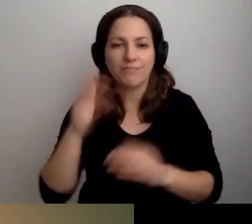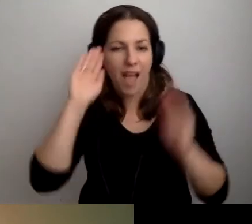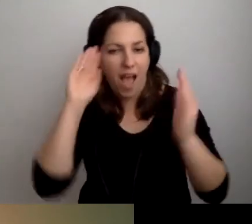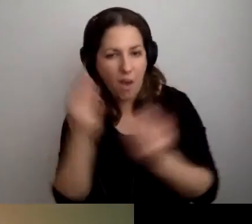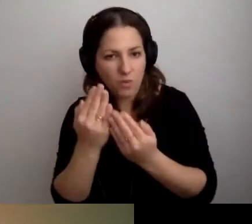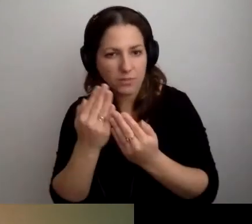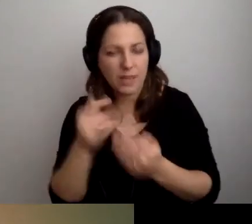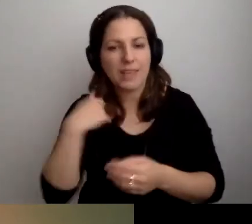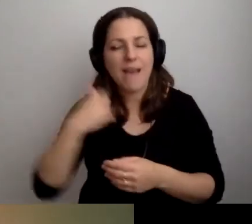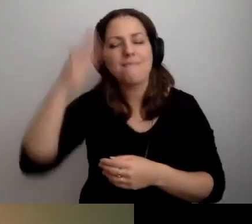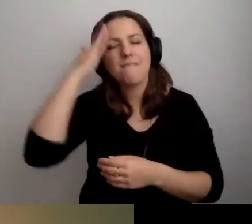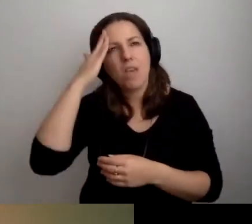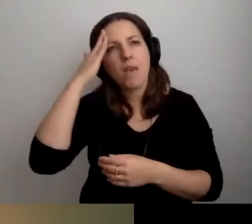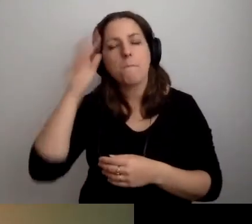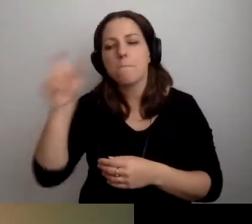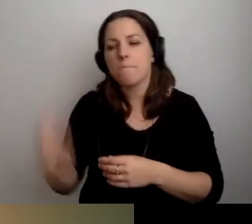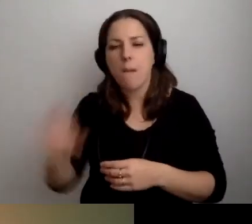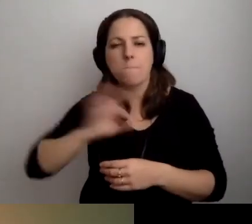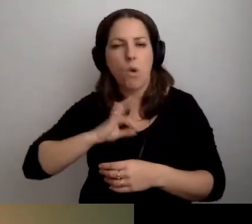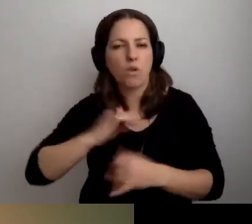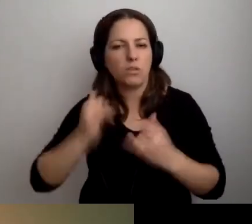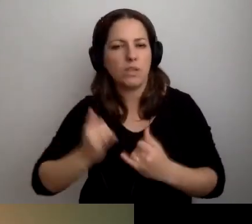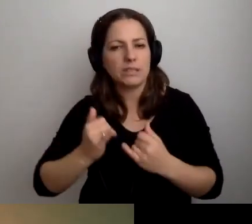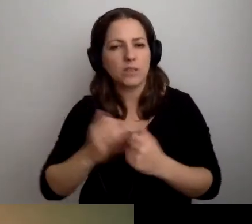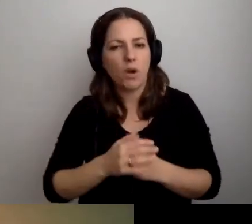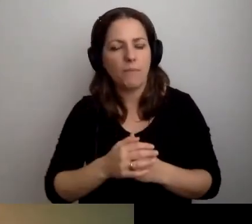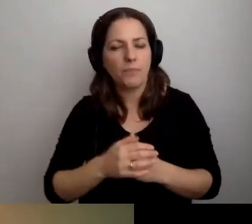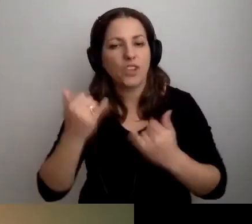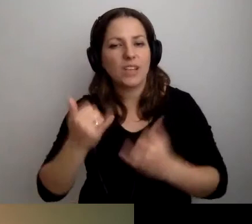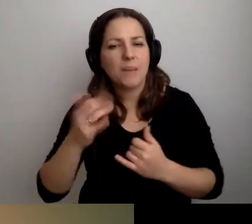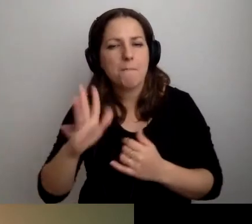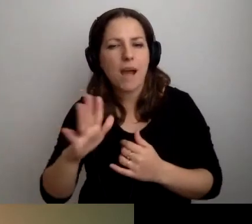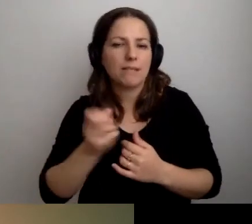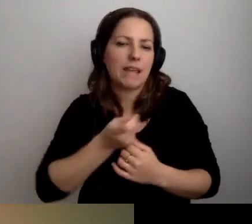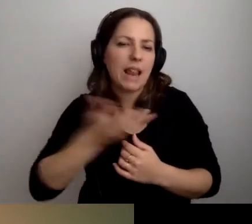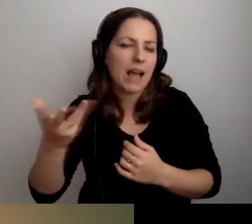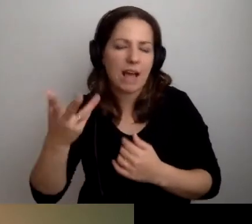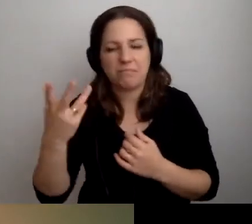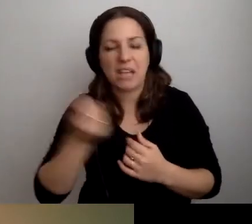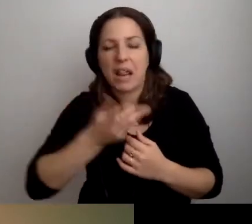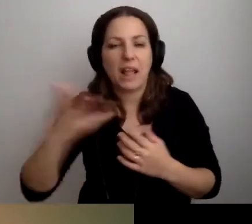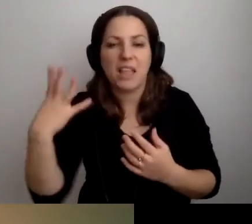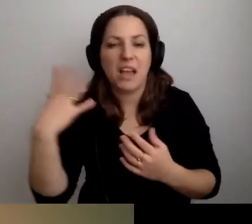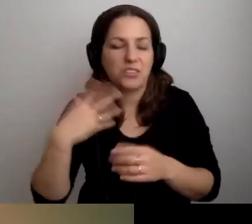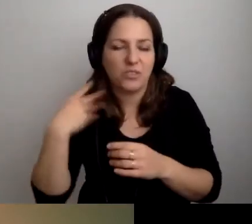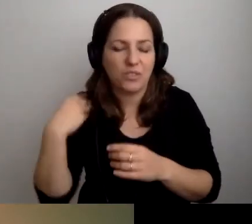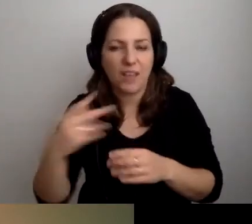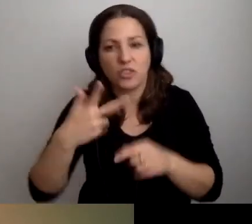Wiem, że moje dziecko, które ma kilka albo kilkanaście, a może 30 czy 40 lat,